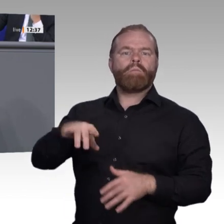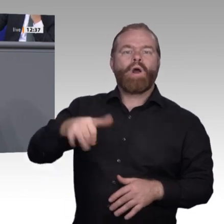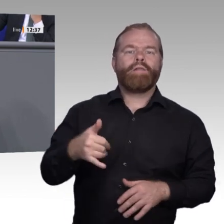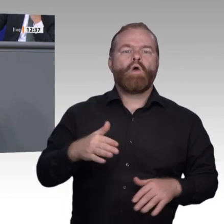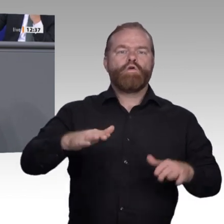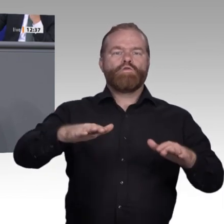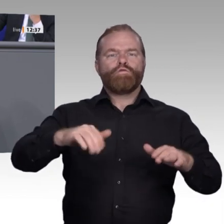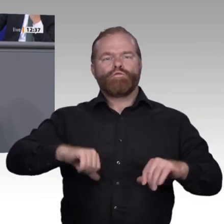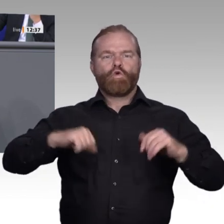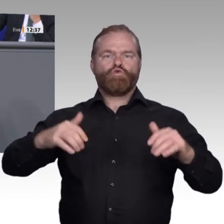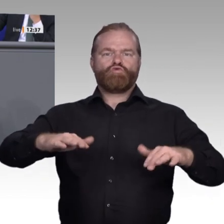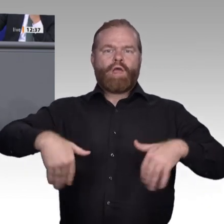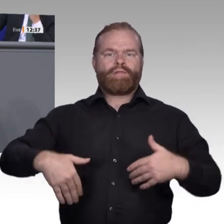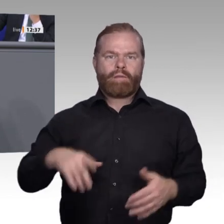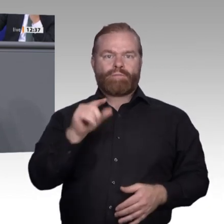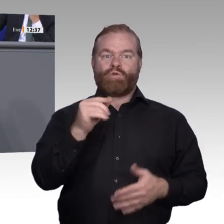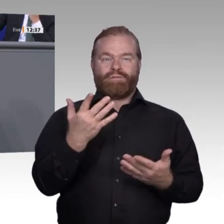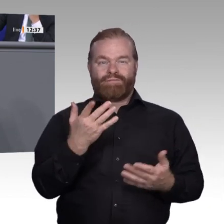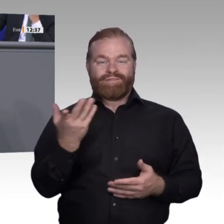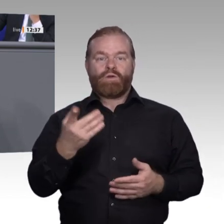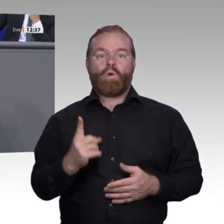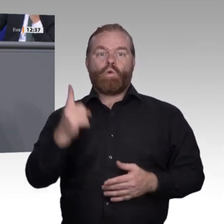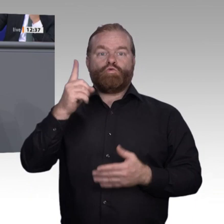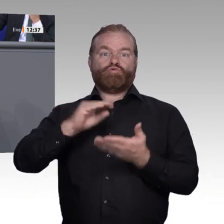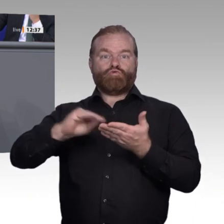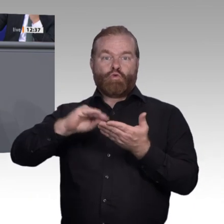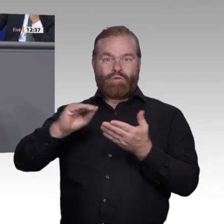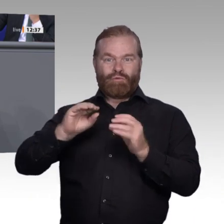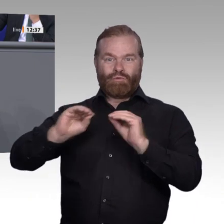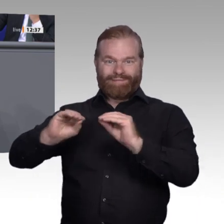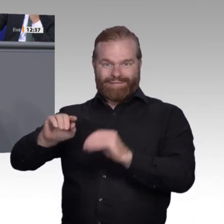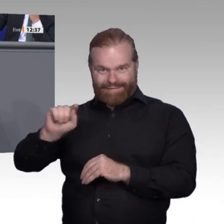gehen hoffentlich mit offenem Herzen und großer Freude, aber die, die drin sind,